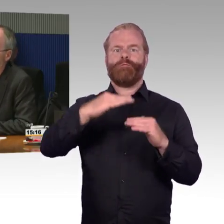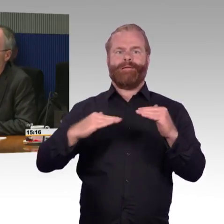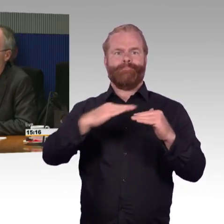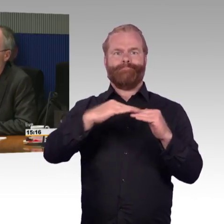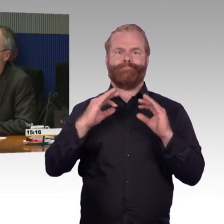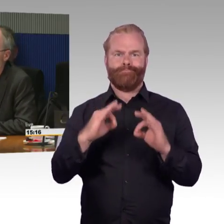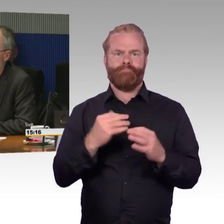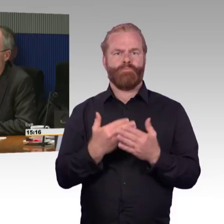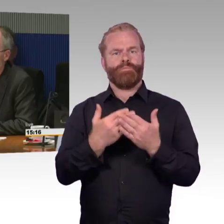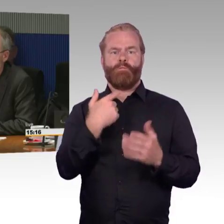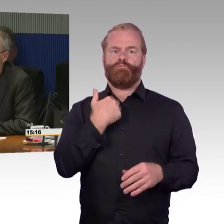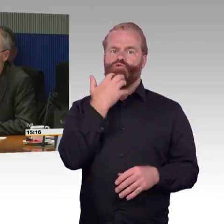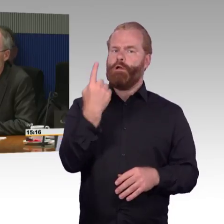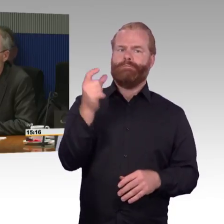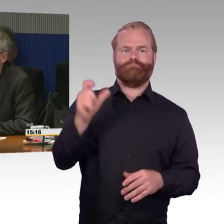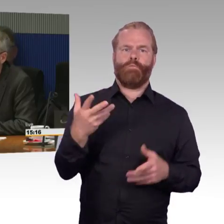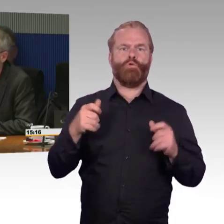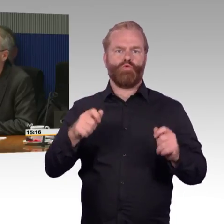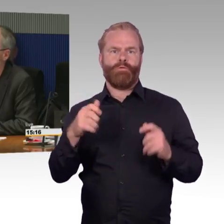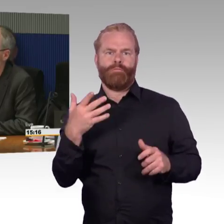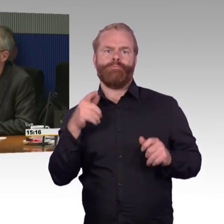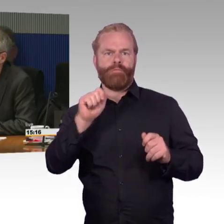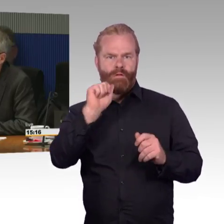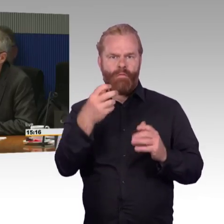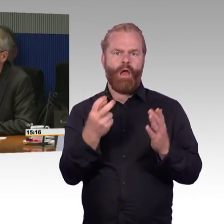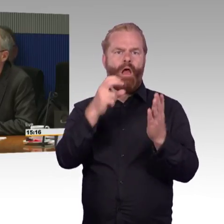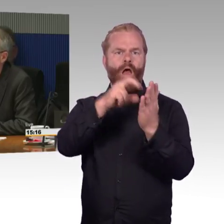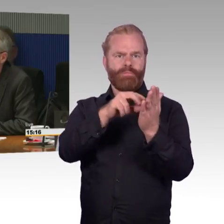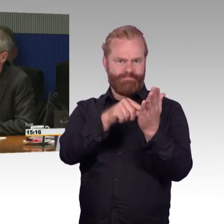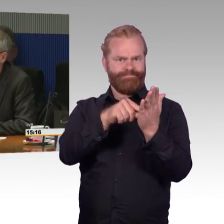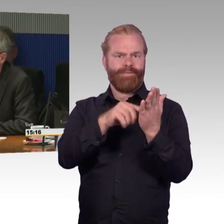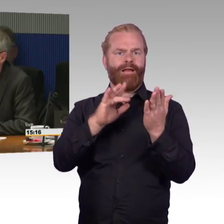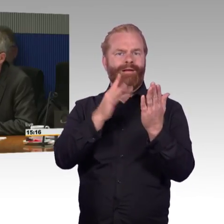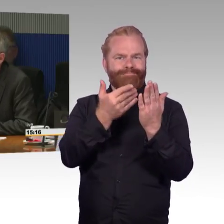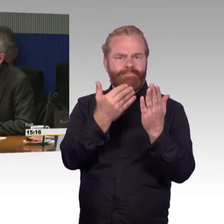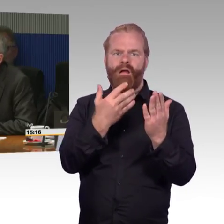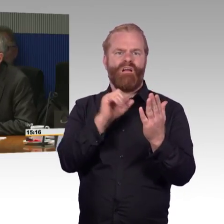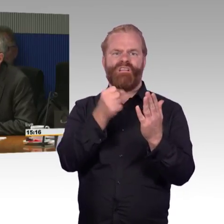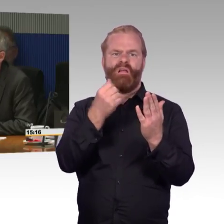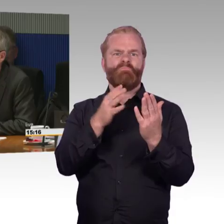Da möchte ich schon gerne wissen, warum es so schwer ist zu sagen, welcher Zug als nächstes kommt,